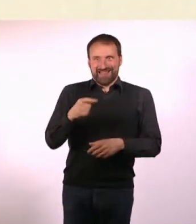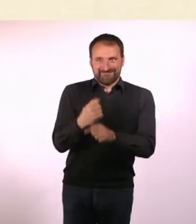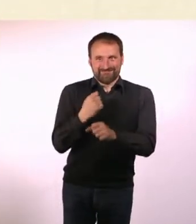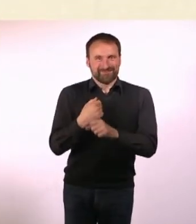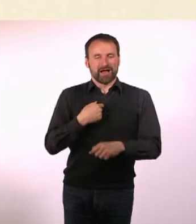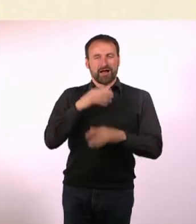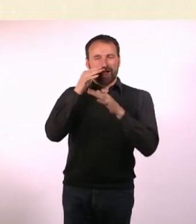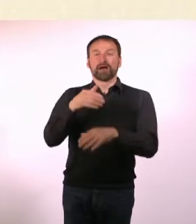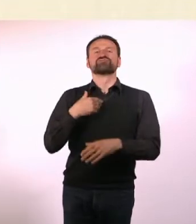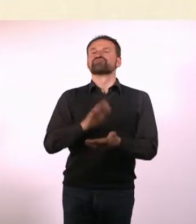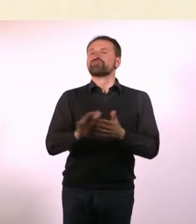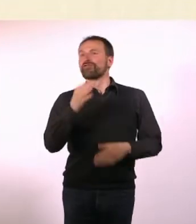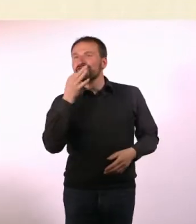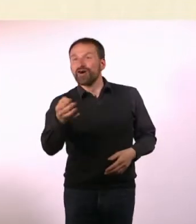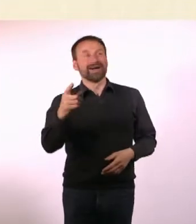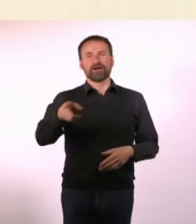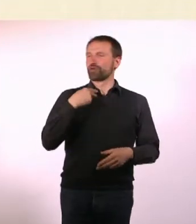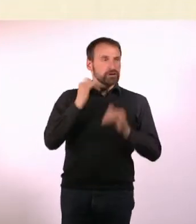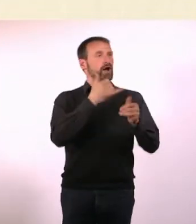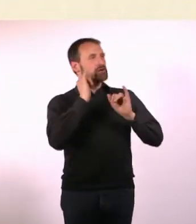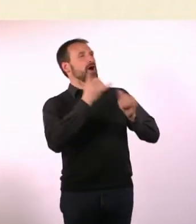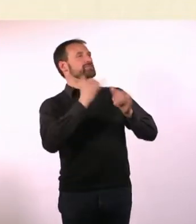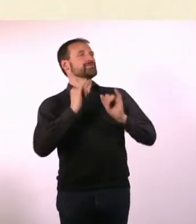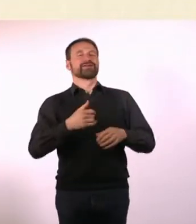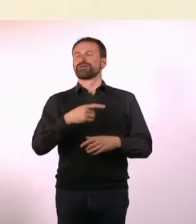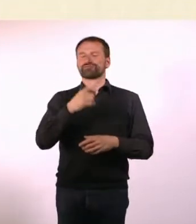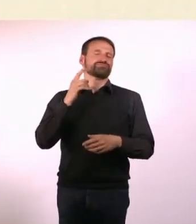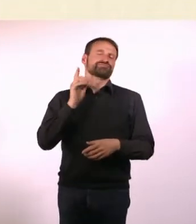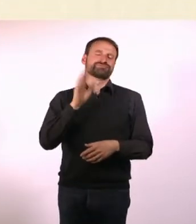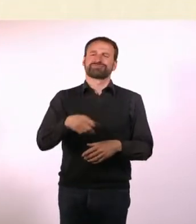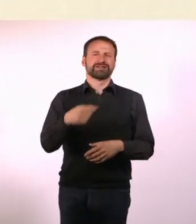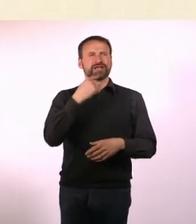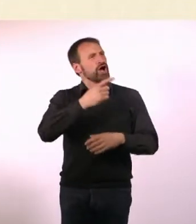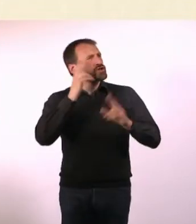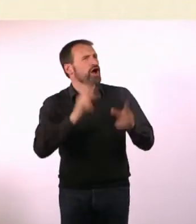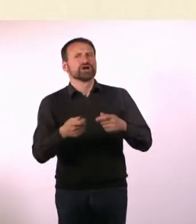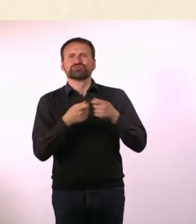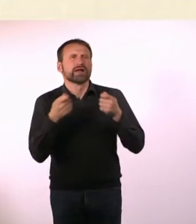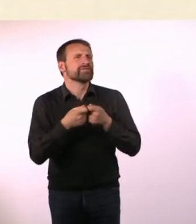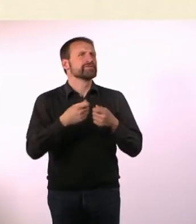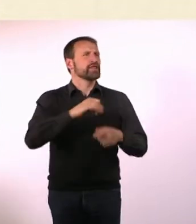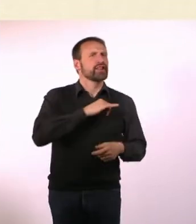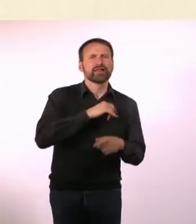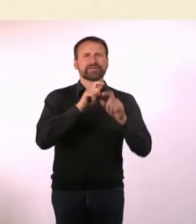Der Holger Klein ist auf mich zugekommen und meinte, er fände das ganz spannend. Und ob wir dazu nicht eine Radiosendung machen wollen?